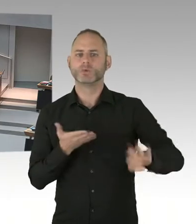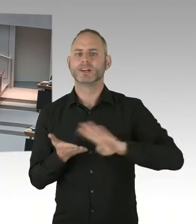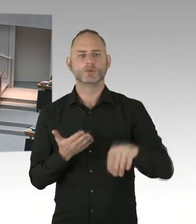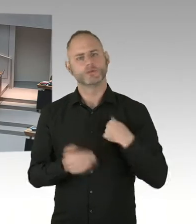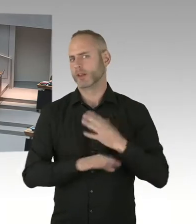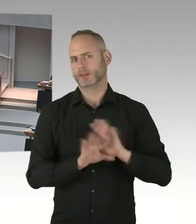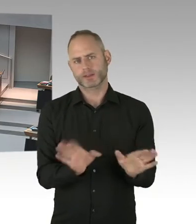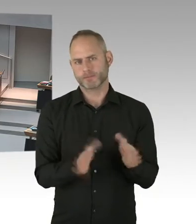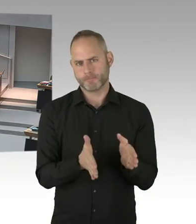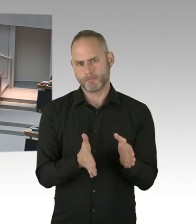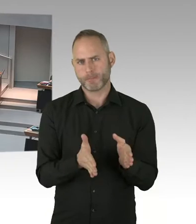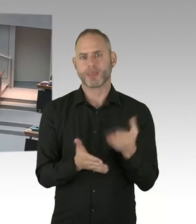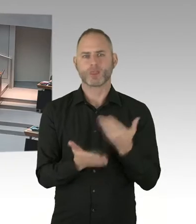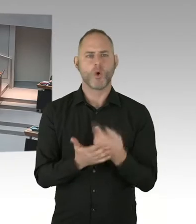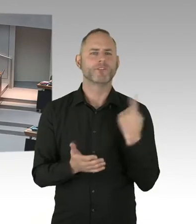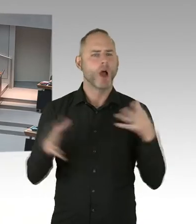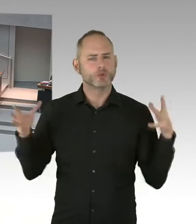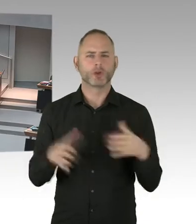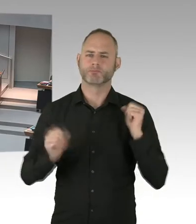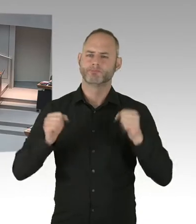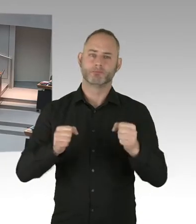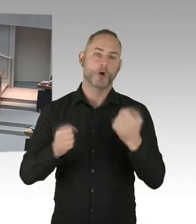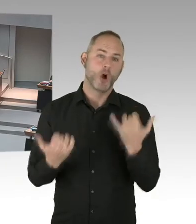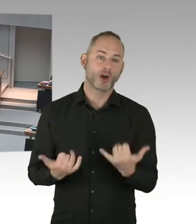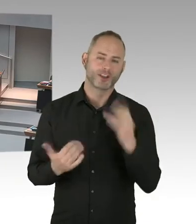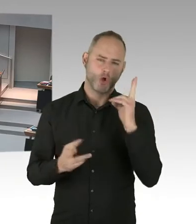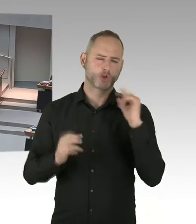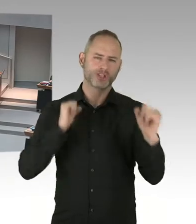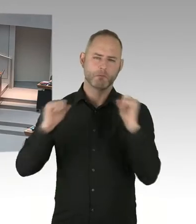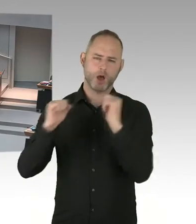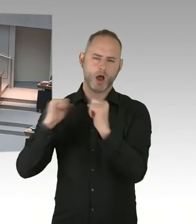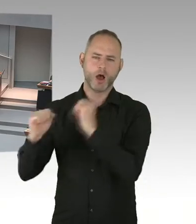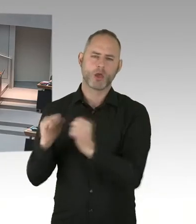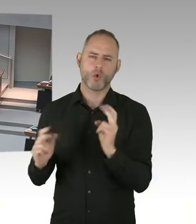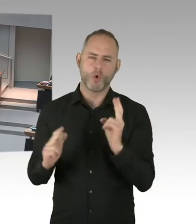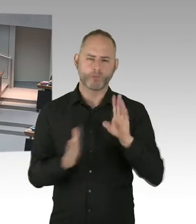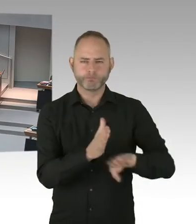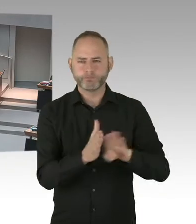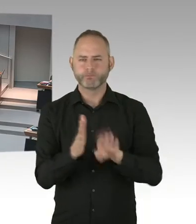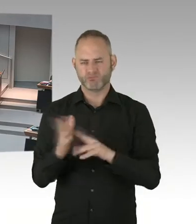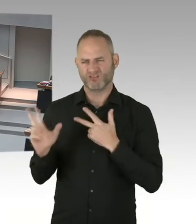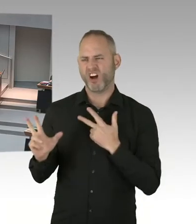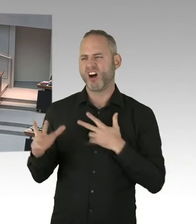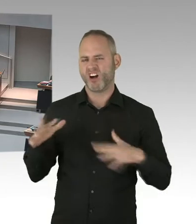unter wirksamer Therapie, ist ja ein wesentlicher Bestandteil auch des Kampfes gegen Stigmatisierung